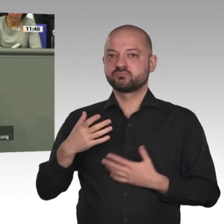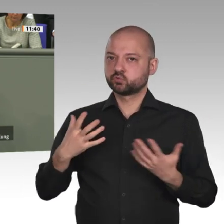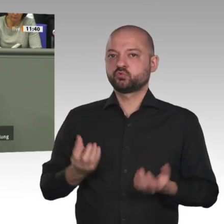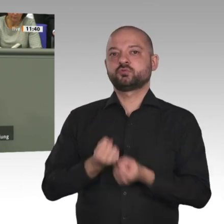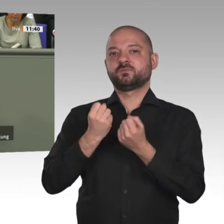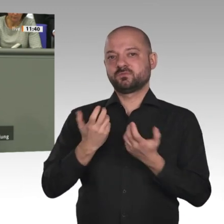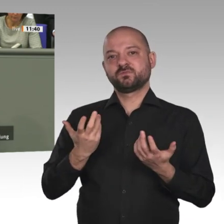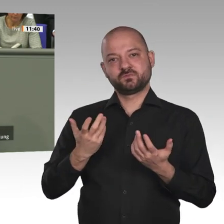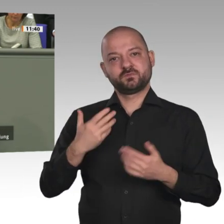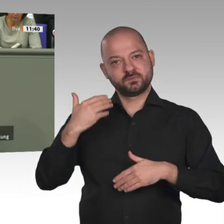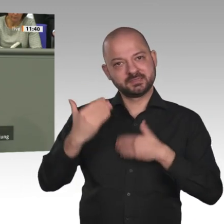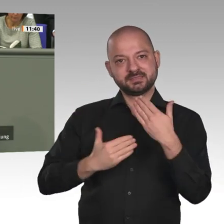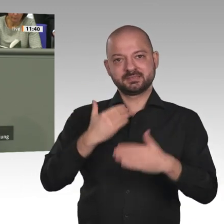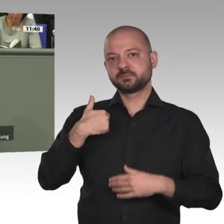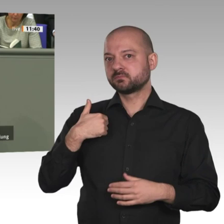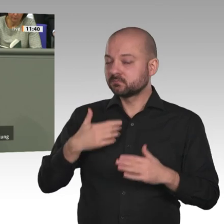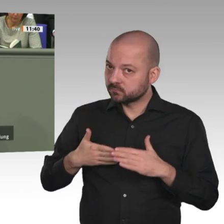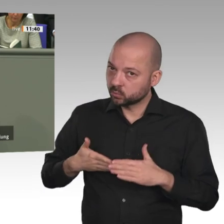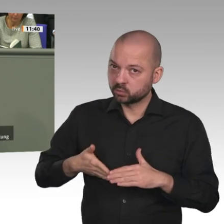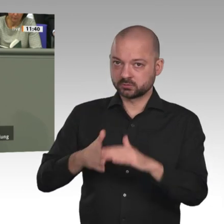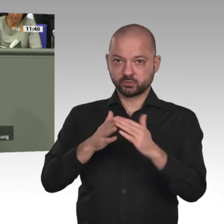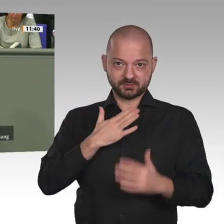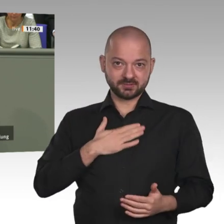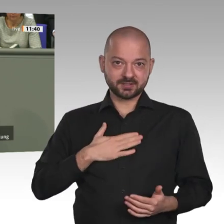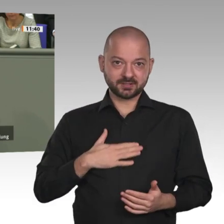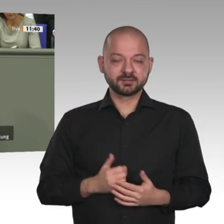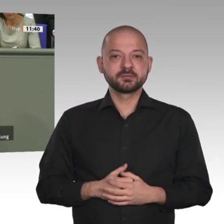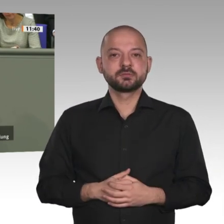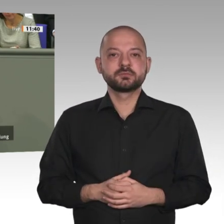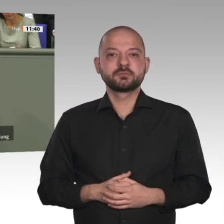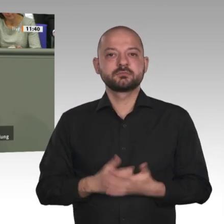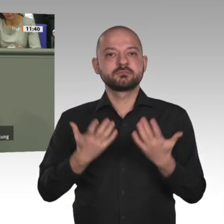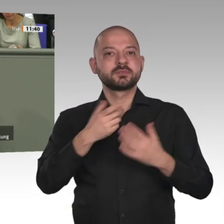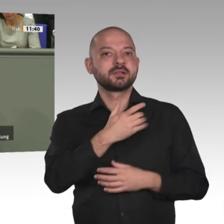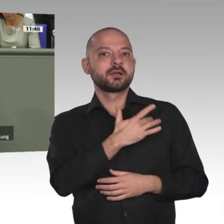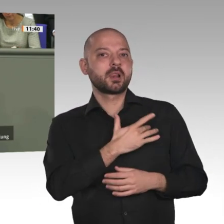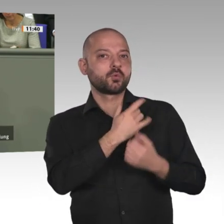zu unterstützen. Ich bin dankbar und begrüße den Beschluss des Deutschen Bundestages